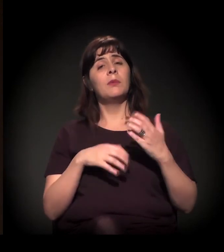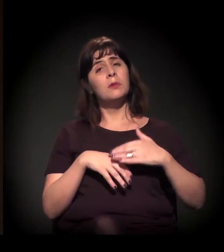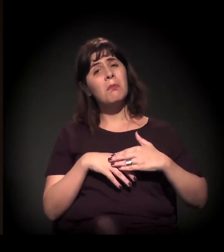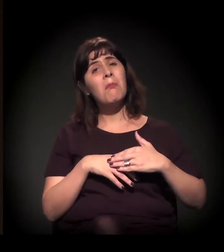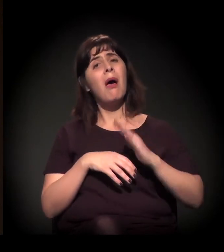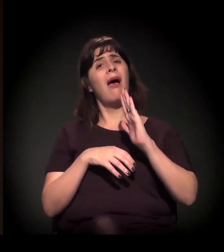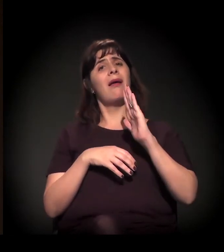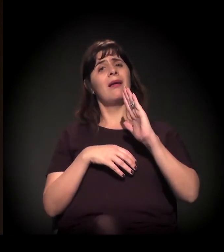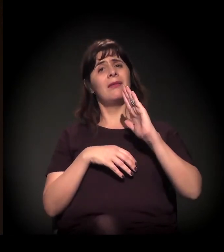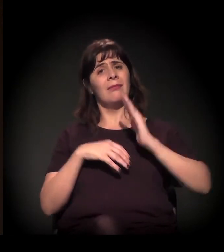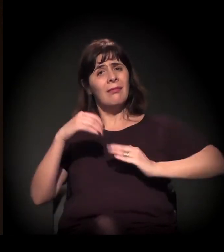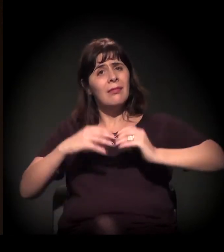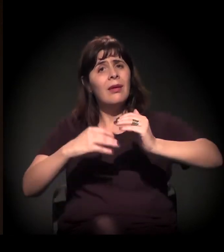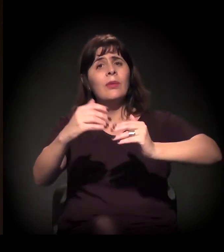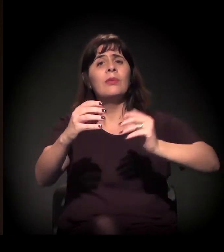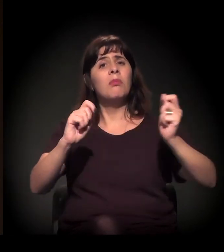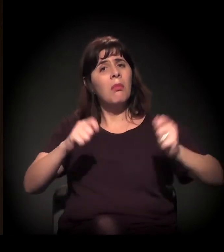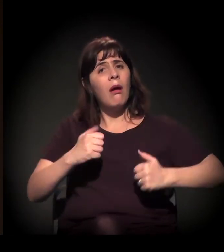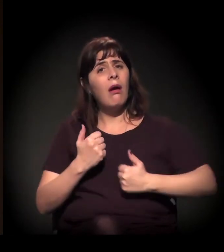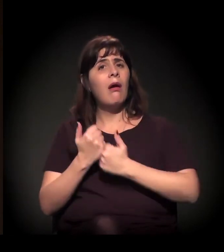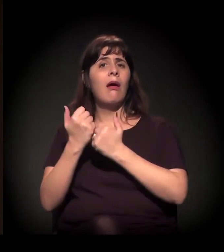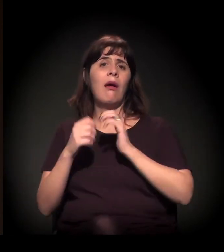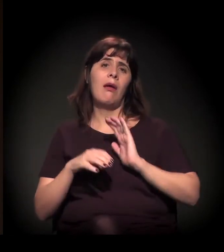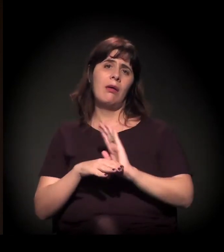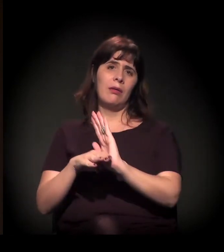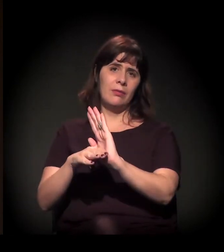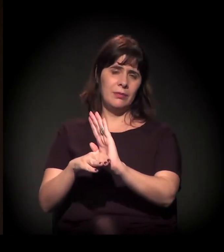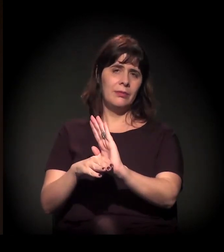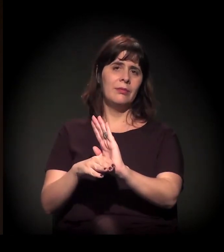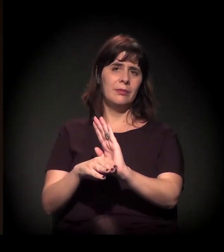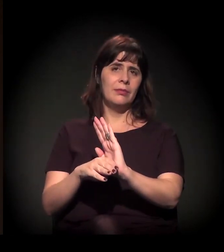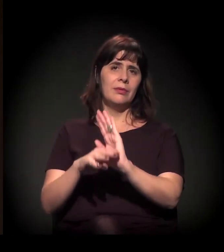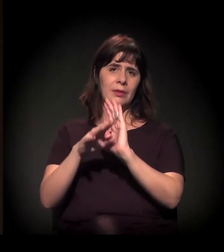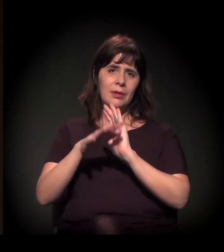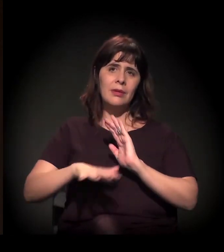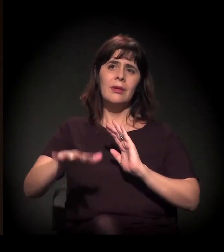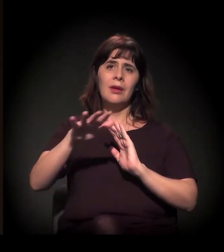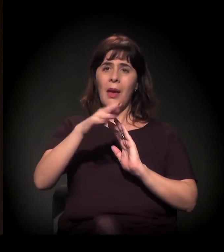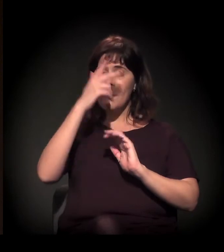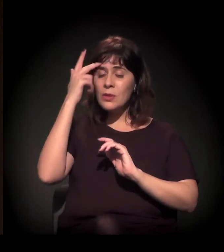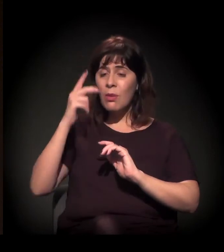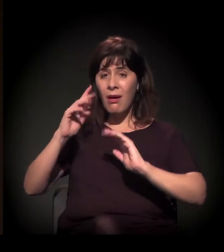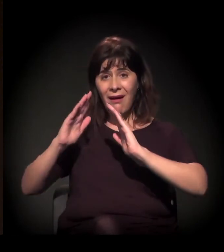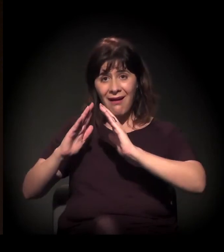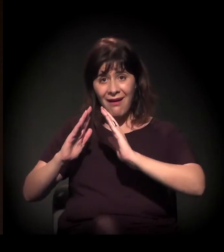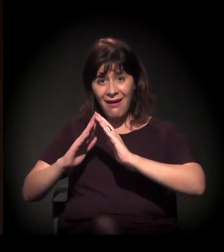que possamos contribuir mais para inserção do morador de rua,